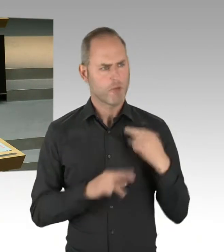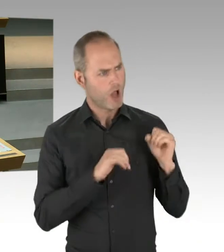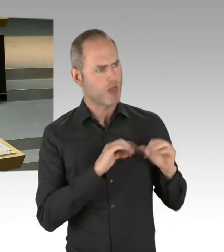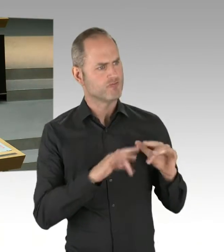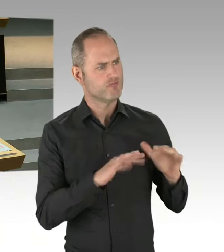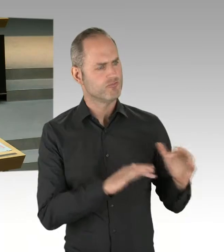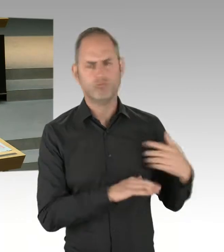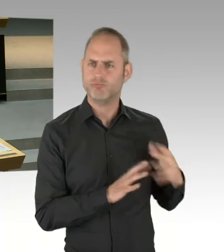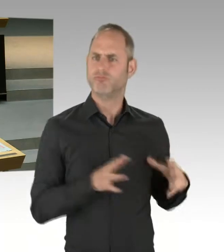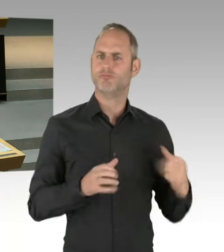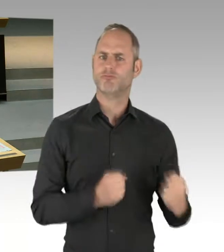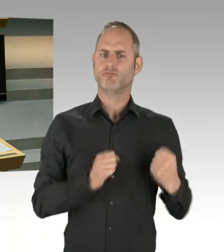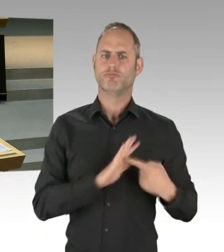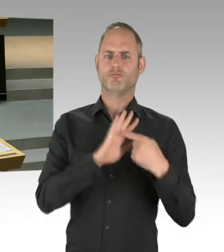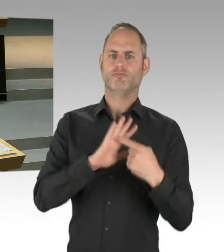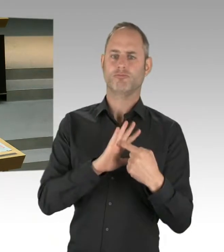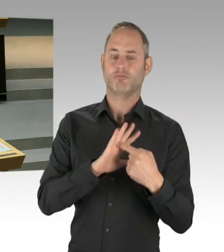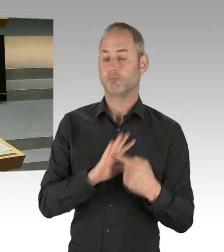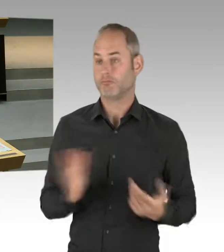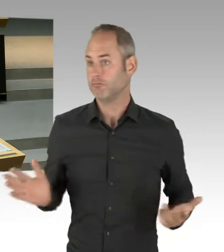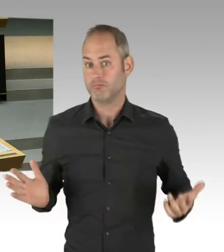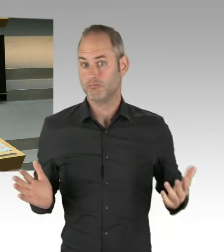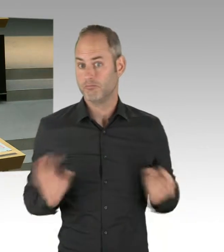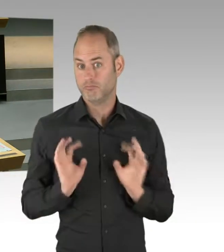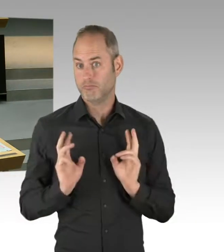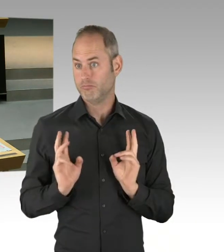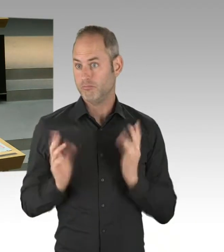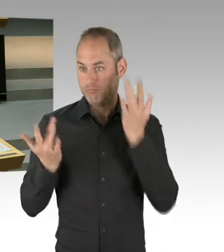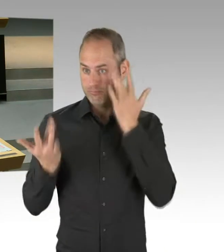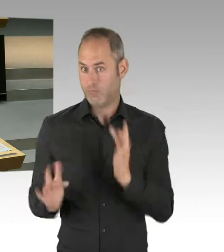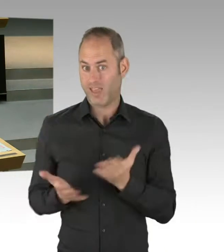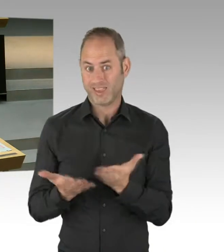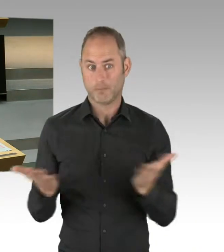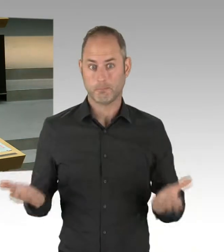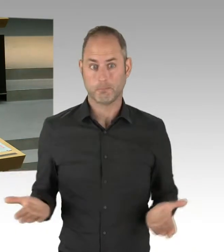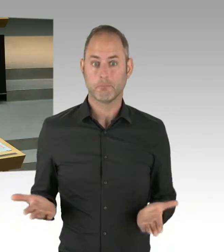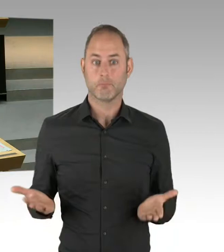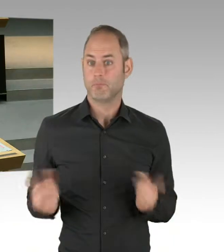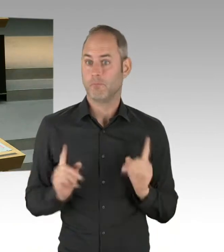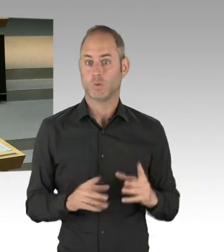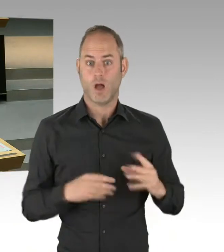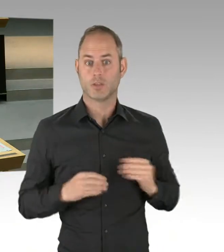Die Frage ist, wie der Senat damit umgeht. Und noch einmal: Hier geht es nicht darum, mit dem Kopf durch die Wand, Senat gegen die Bezirke,